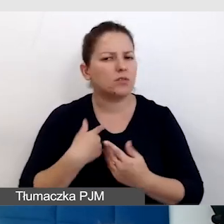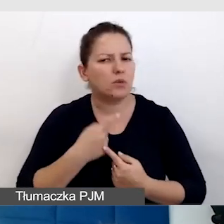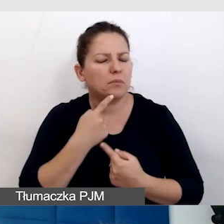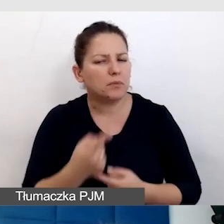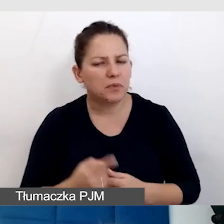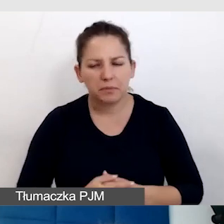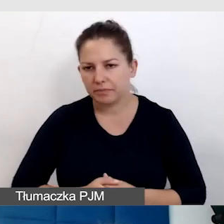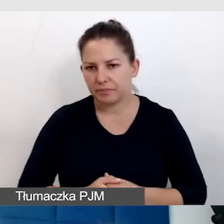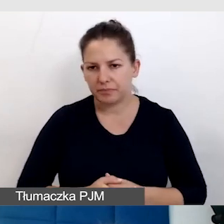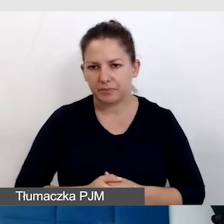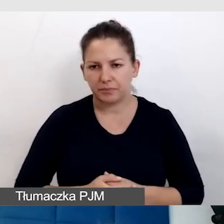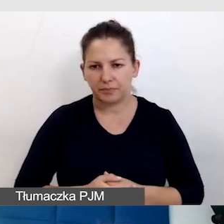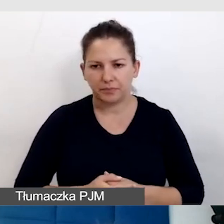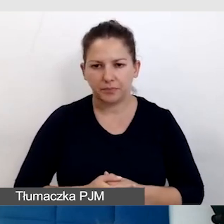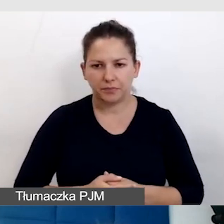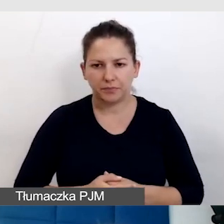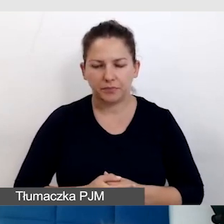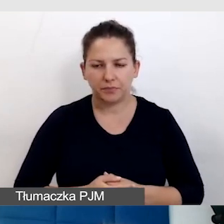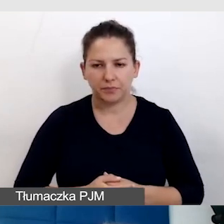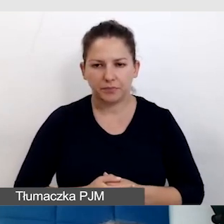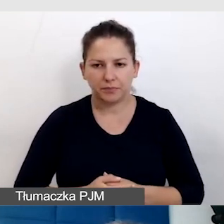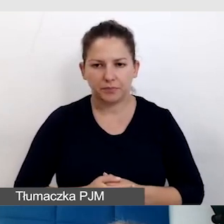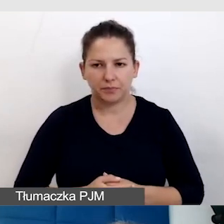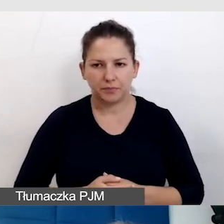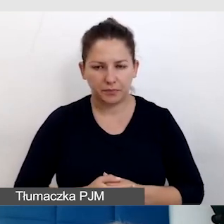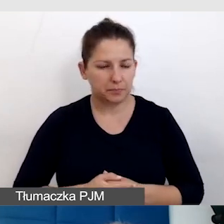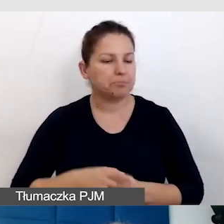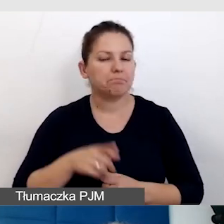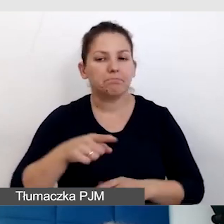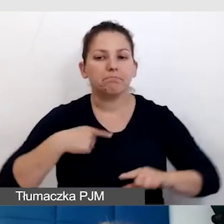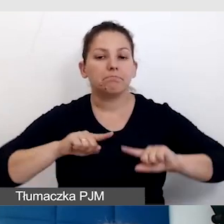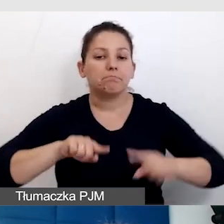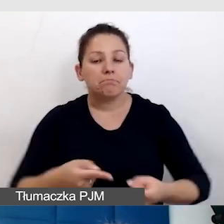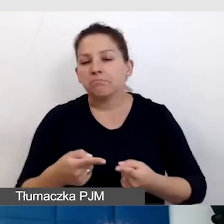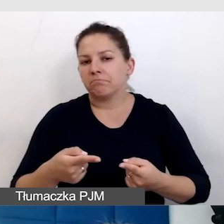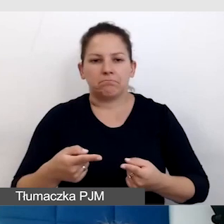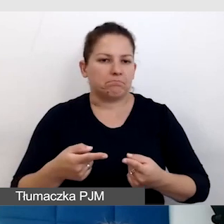Organizując jakiekolwiek wydarzenie,